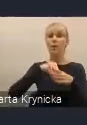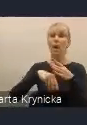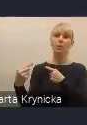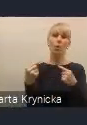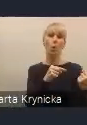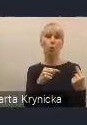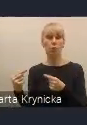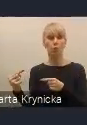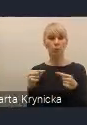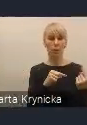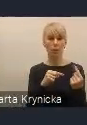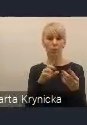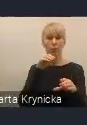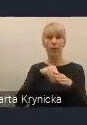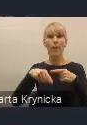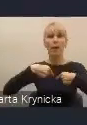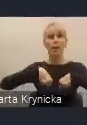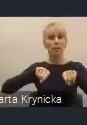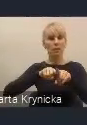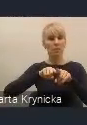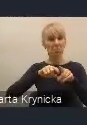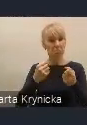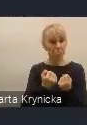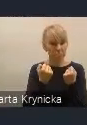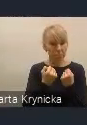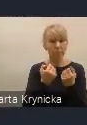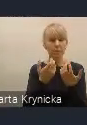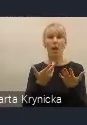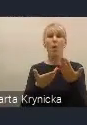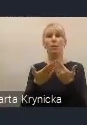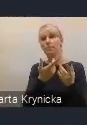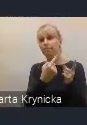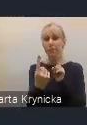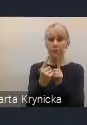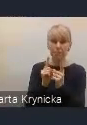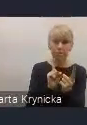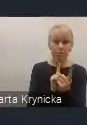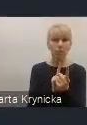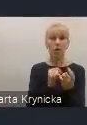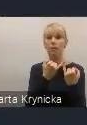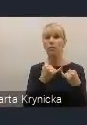też w ramach zespołu i różnych spotkań padały takie głosy,